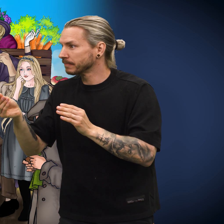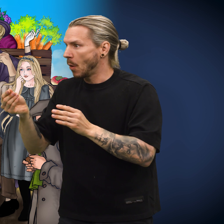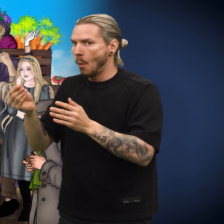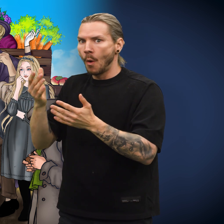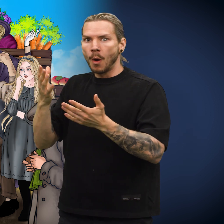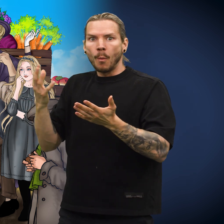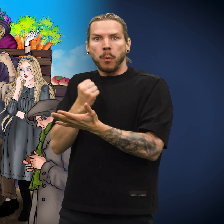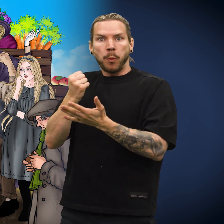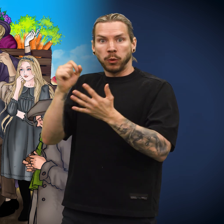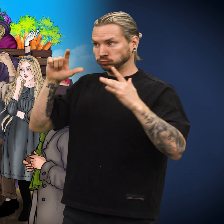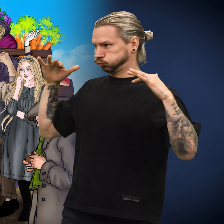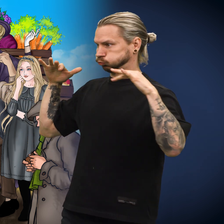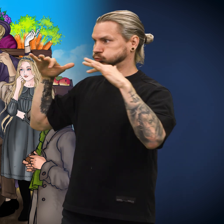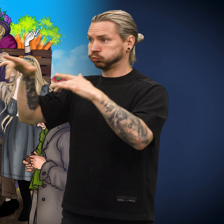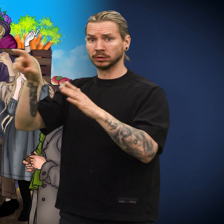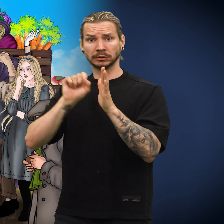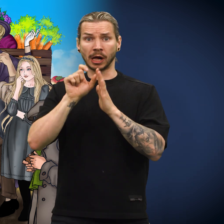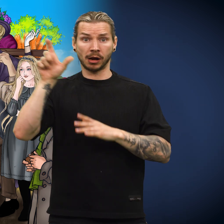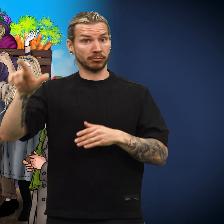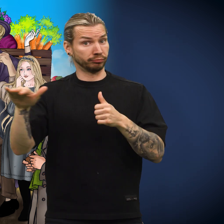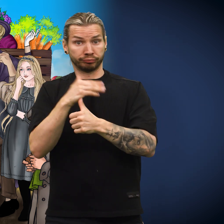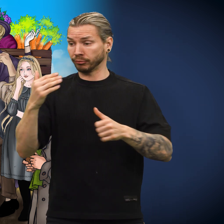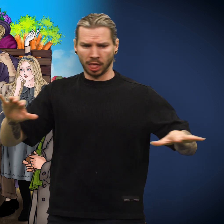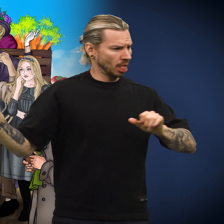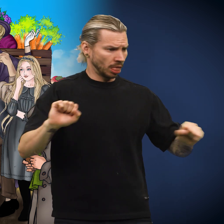Det myldret av mennesker rundt selgeren der han stod og solgte lodd.